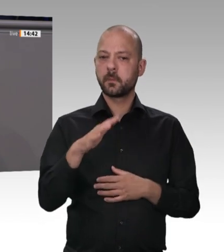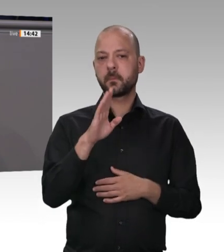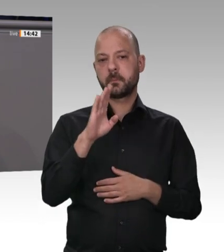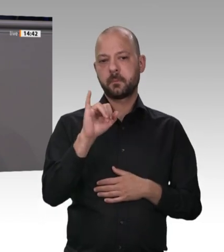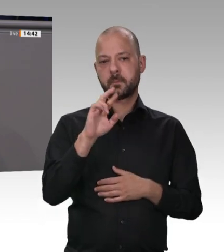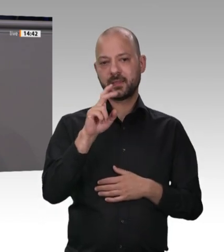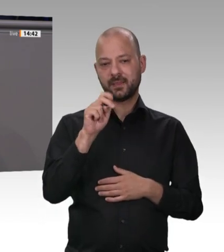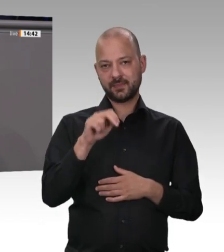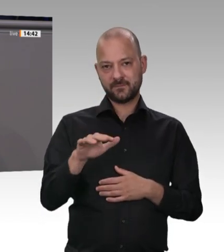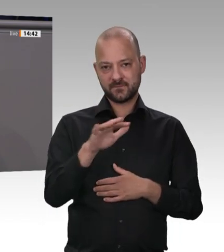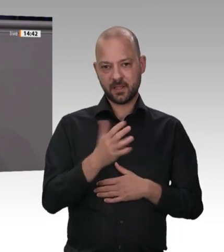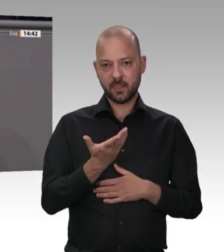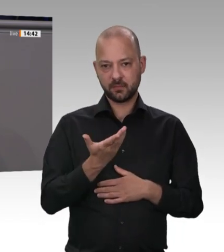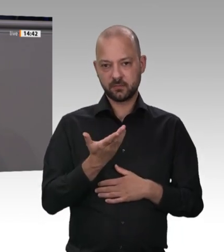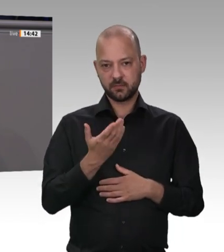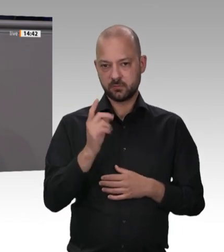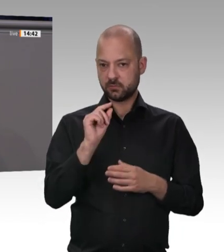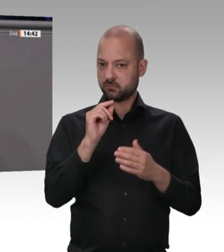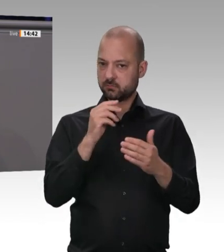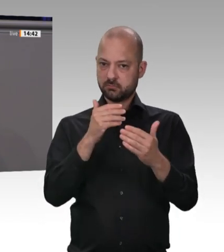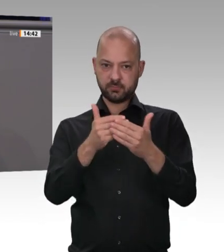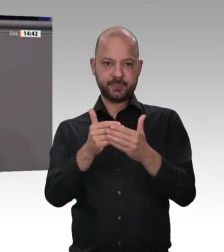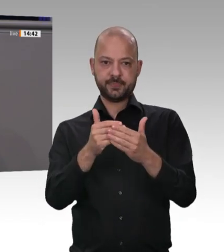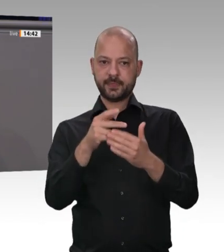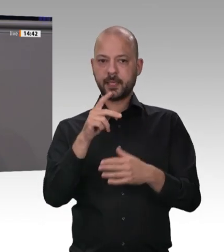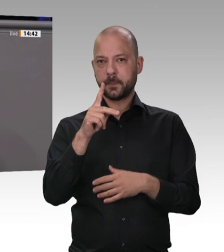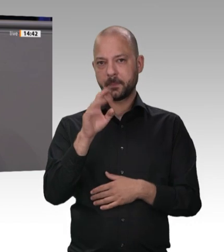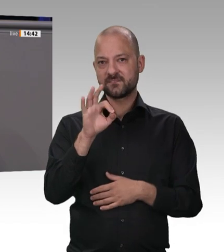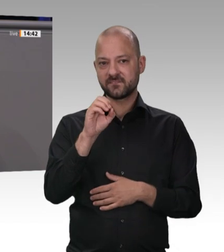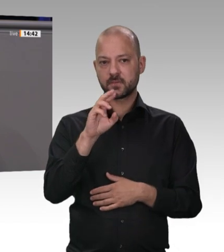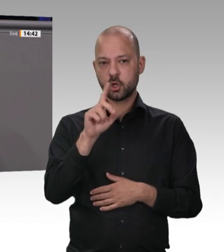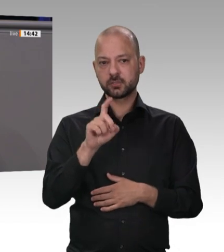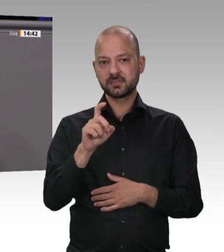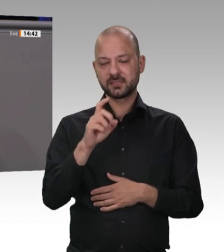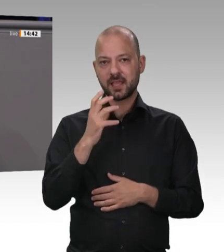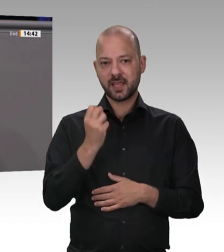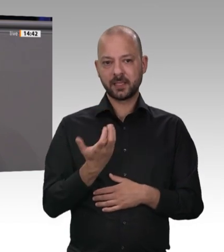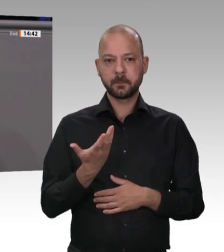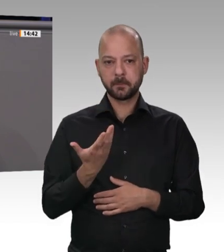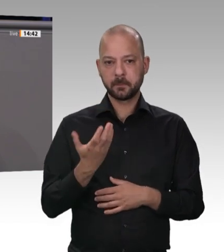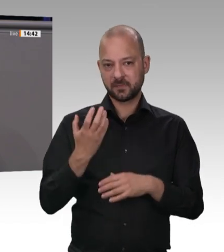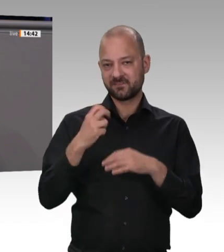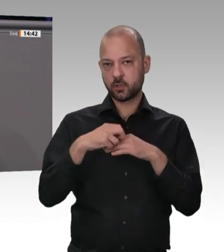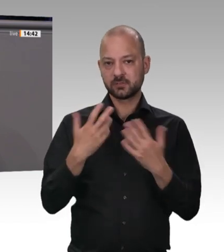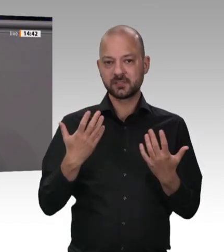sieht man jetzt im Kreis Gütersloh ganz gut –: Es ist nicht nur so, dass dort Menschen infiziert